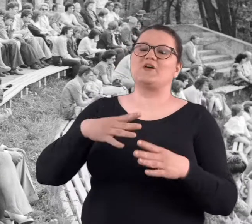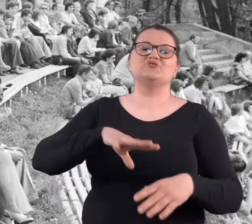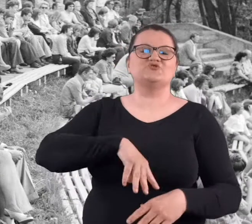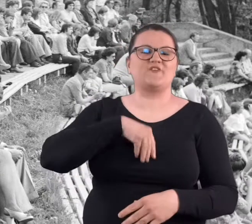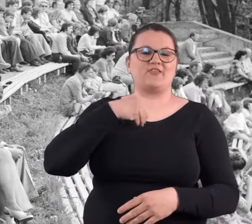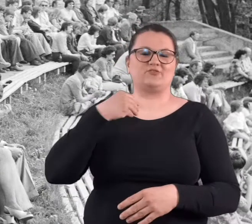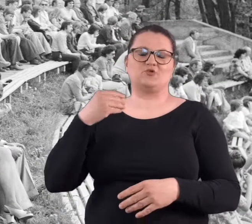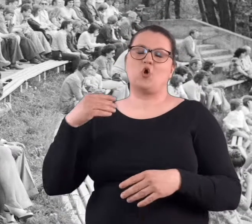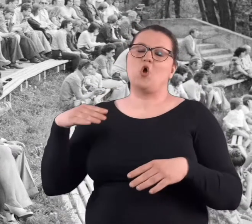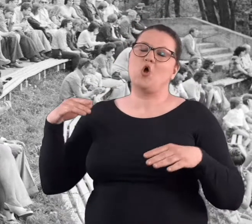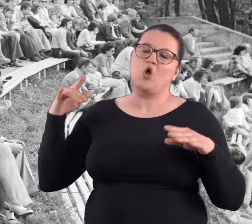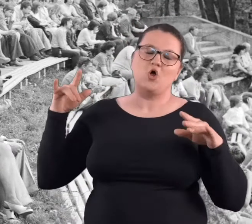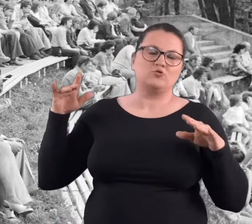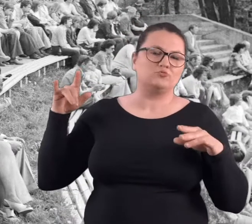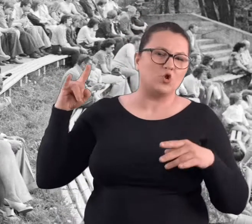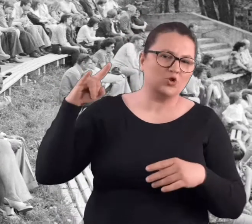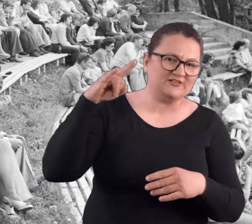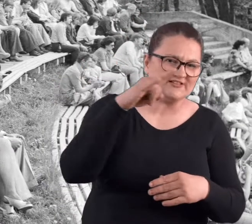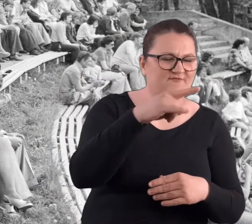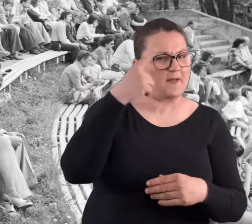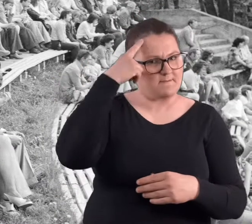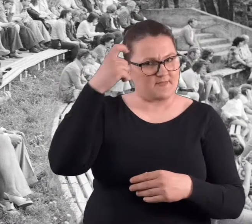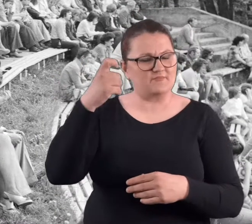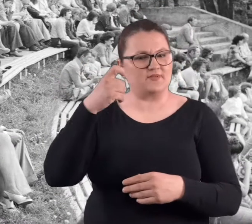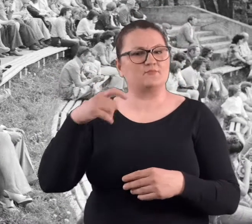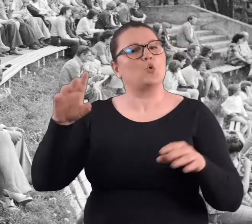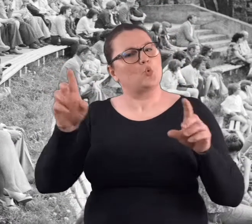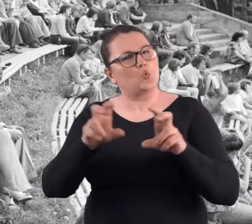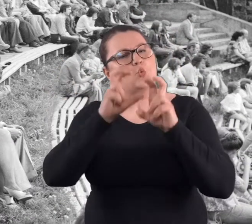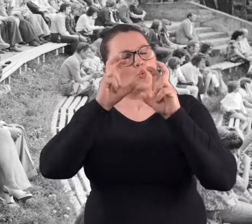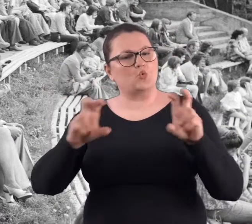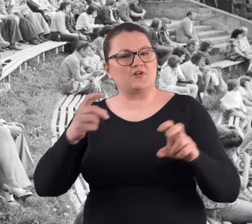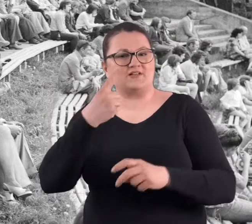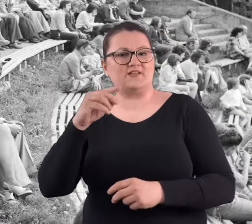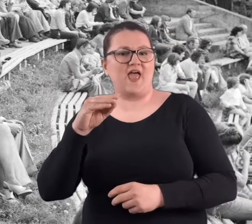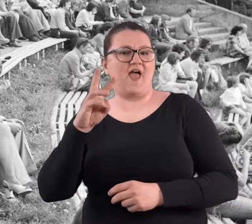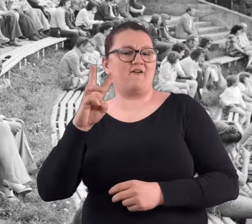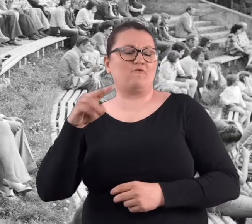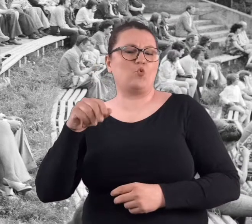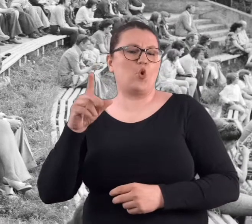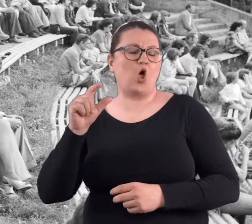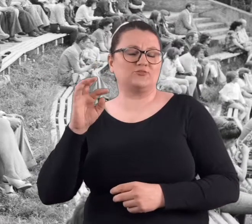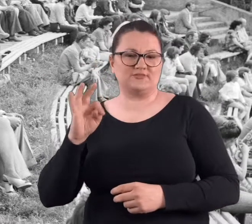Na przykład to święto lotnictwa, śpiewał pamiętam chór "DeWuLotu".